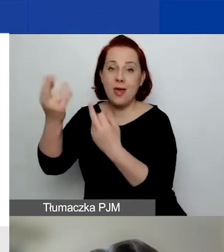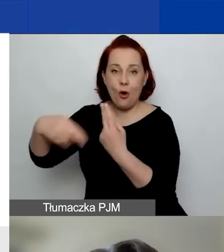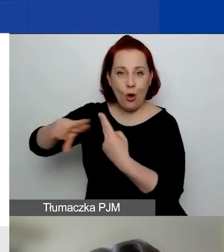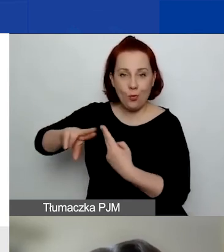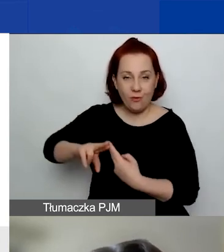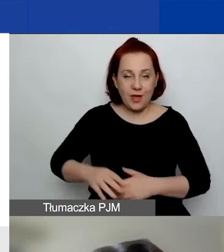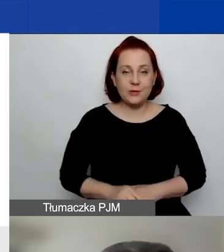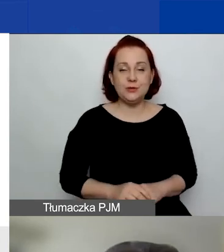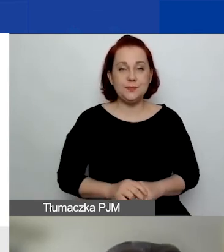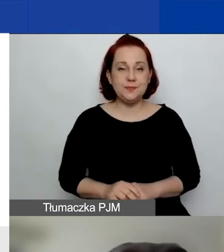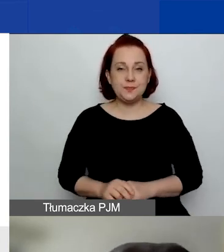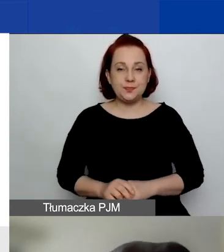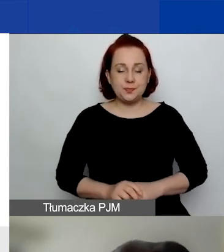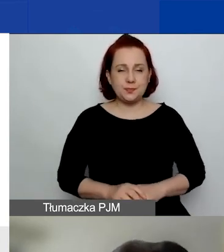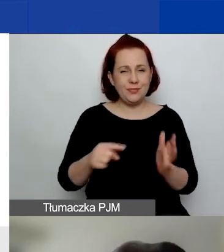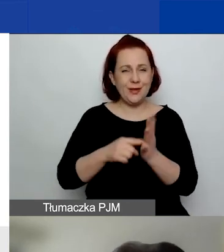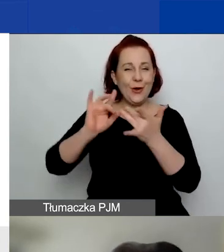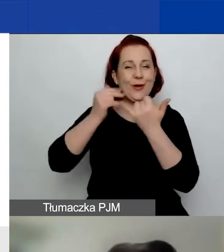w sesji pod innym linkiem.